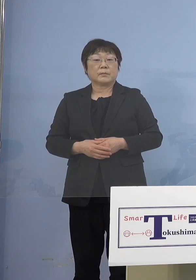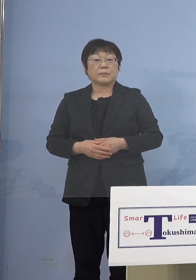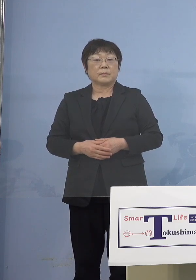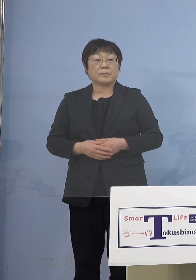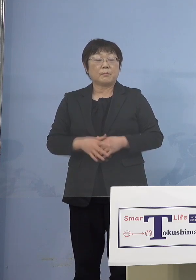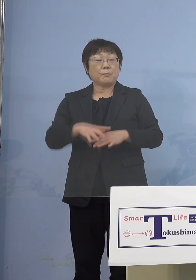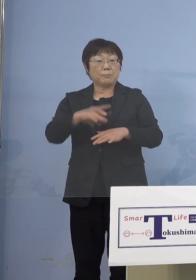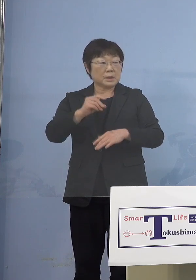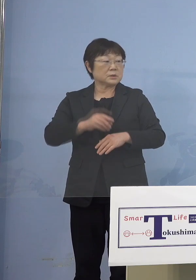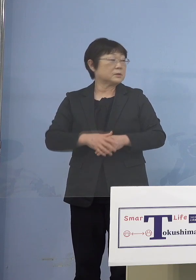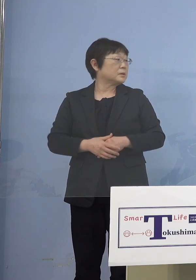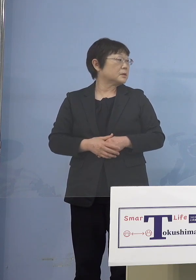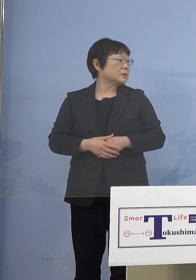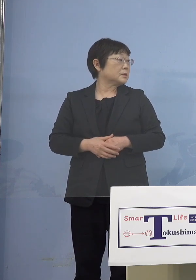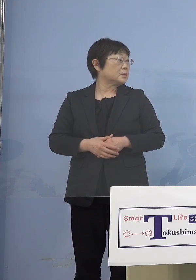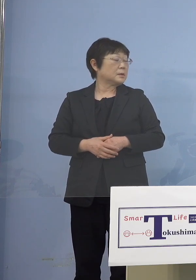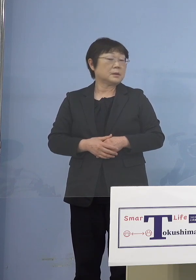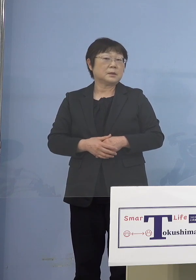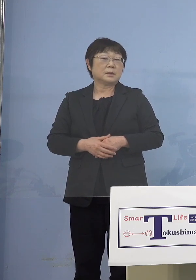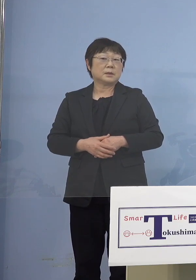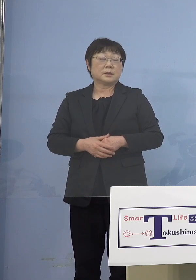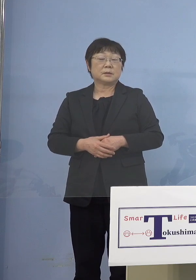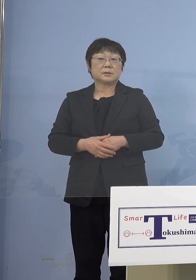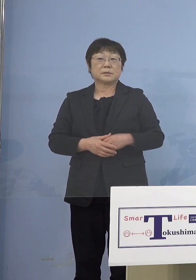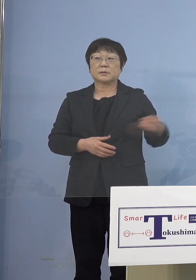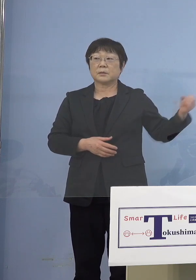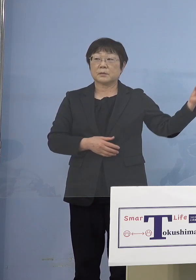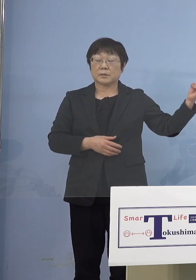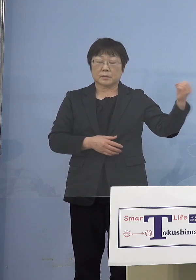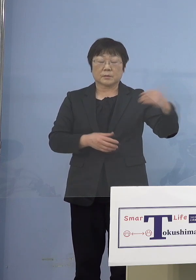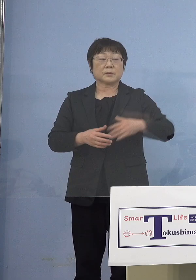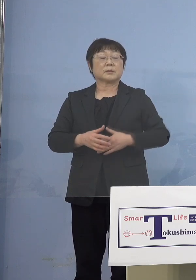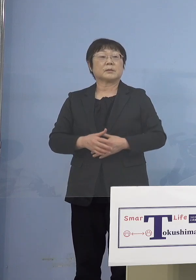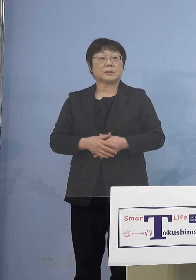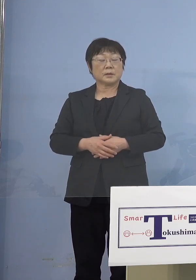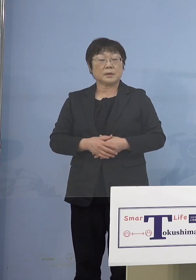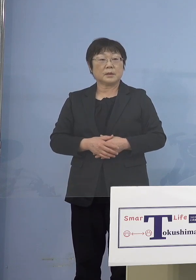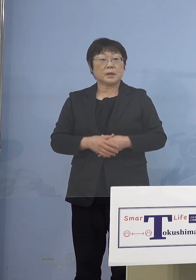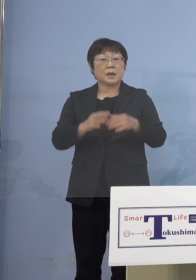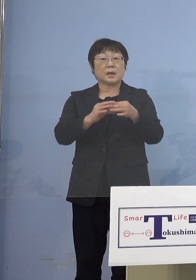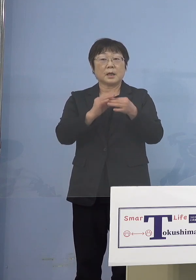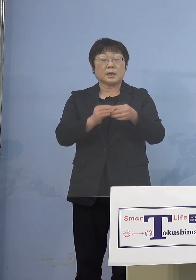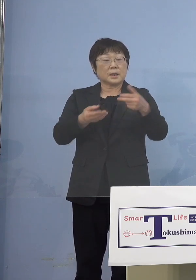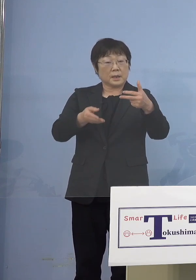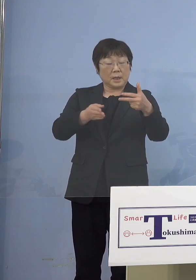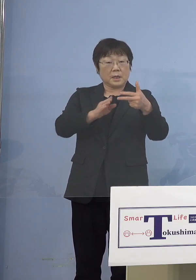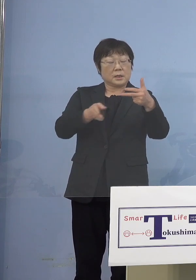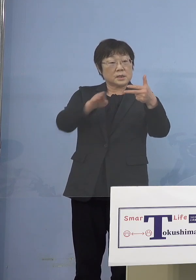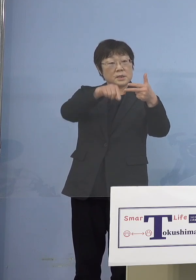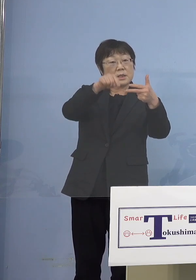（総合政策課） 園の方から照会があると思いますので それに対して回答という形でお答えと